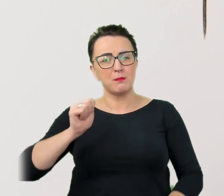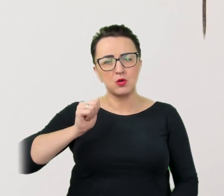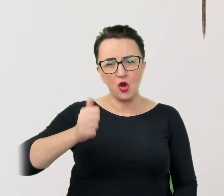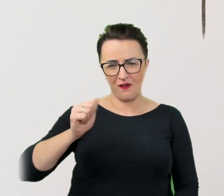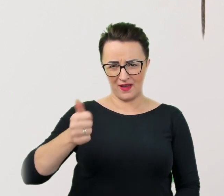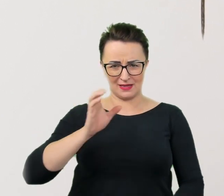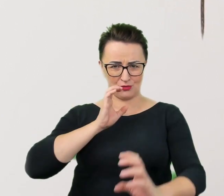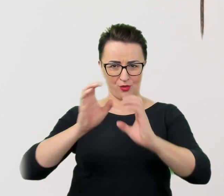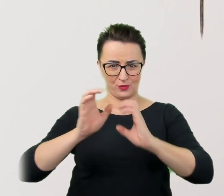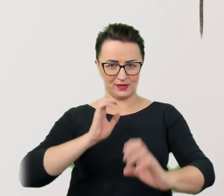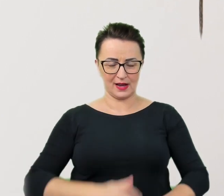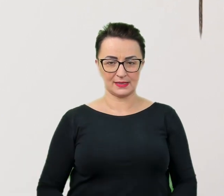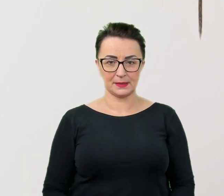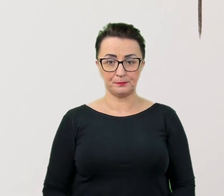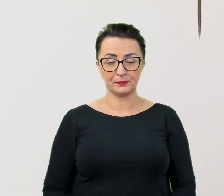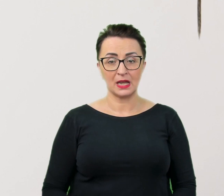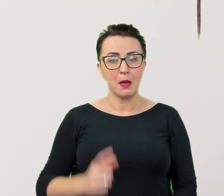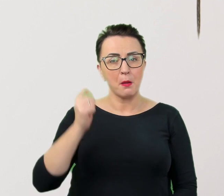Do zapamiętania jest oczywista prawda.